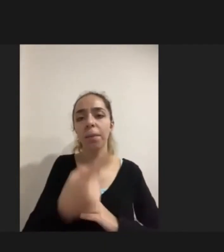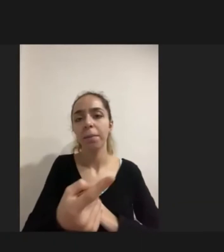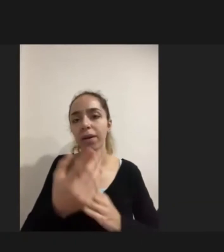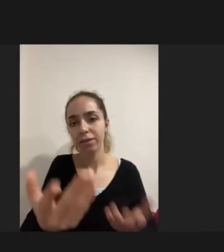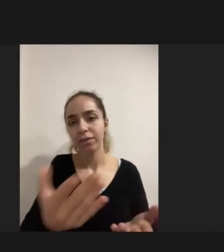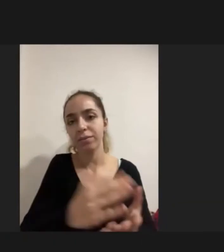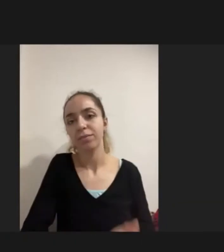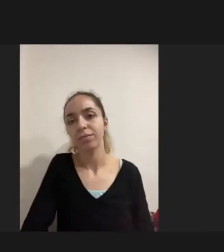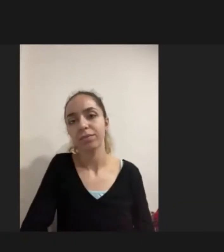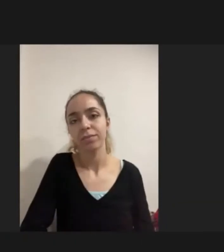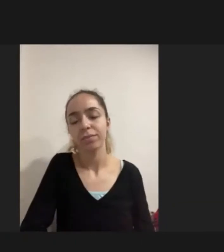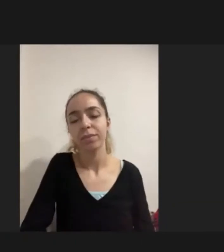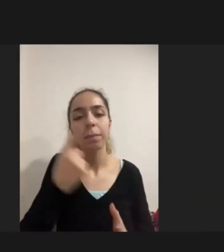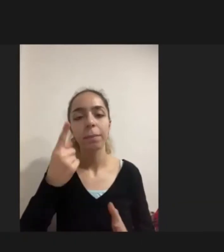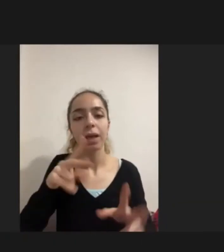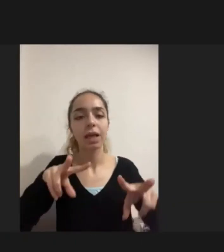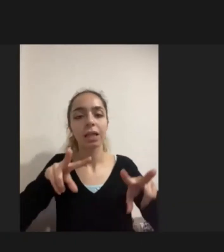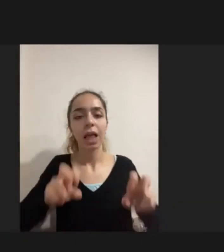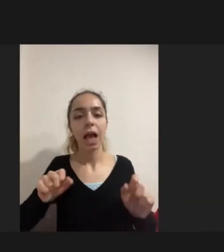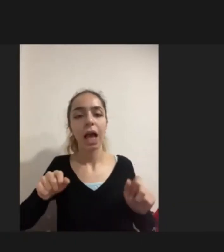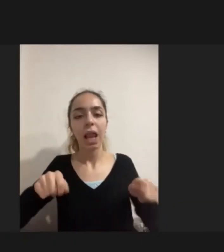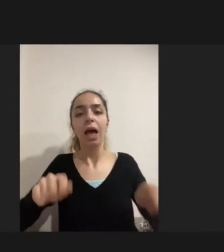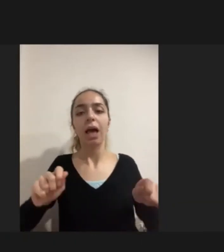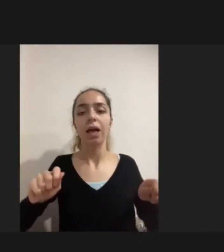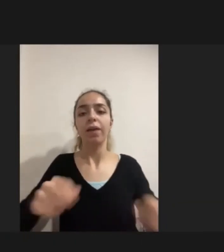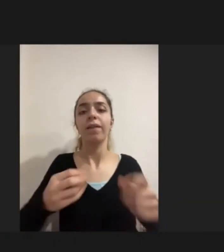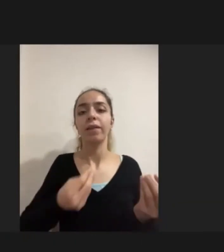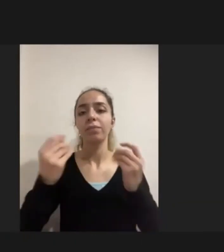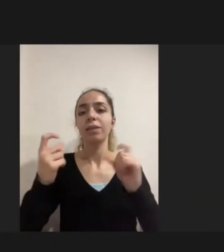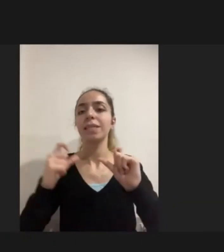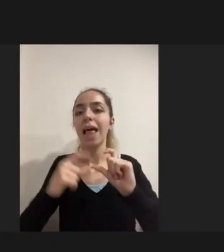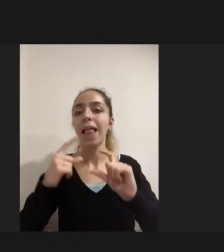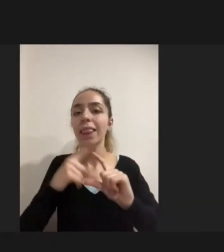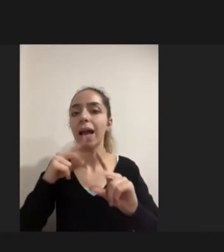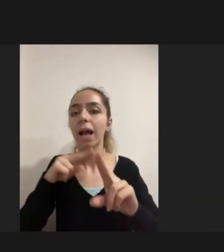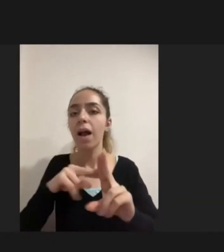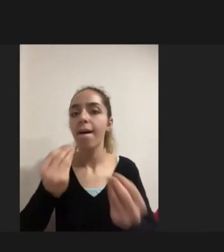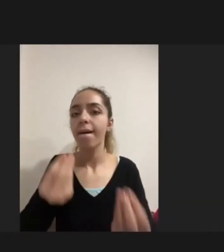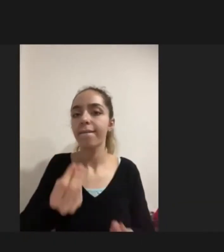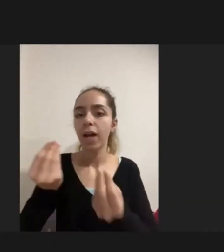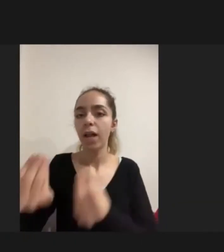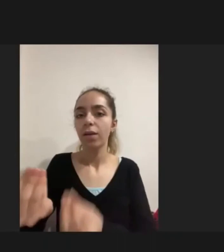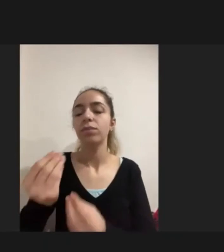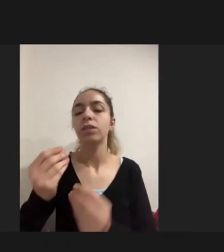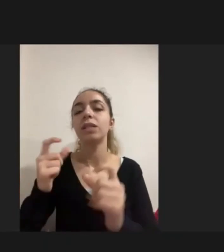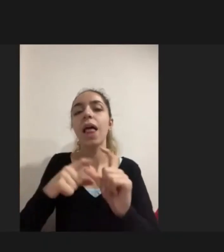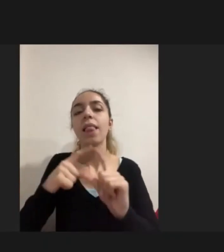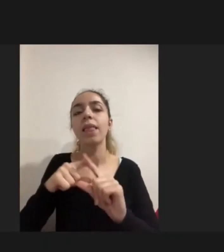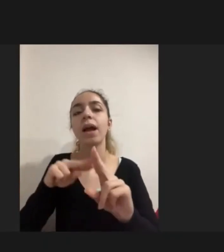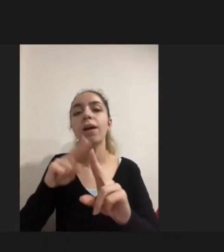STK'dan bir tekerlekli sandalye edinmişler Engellinin kendisi gidemediği için